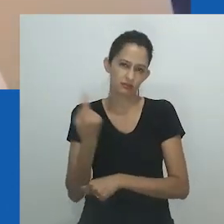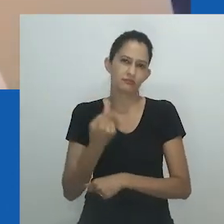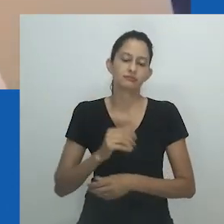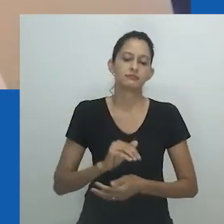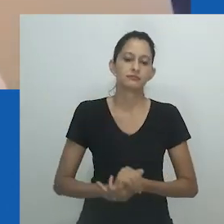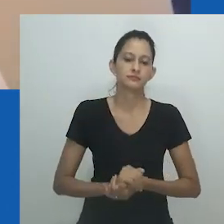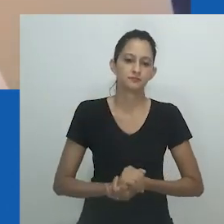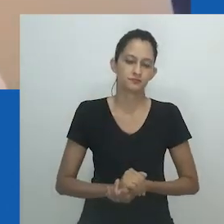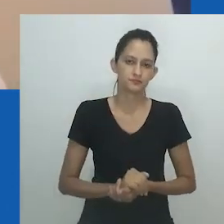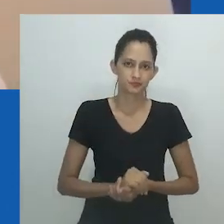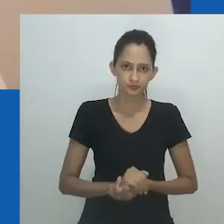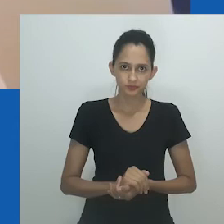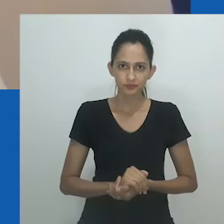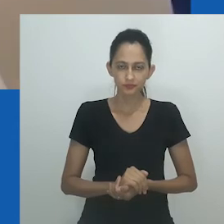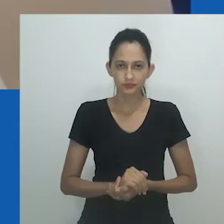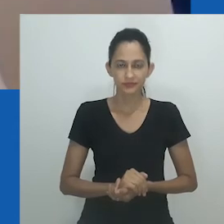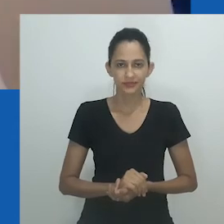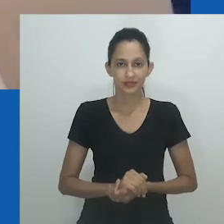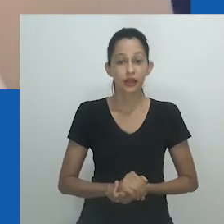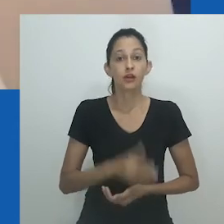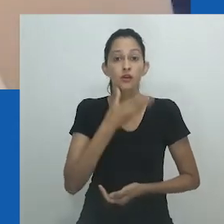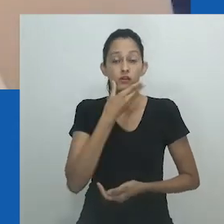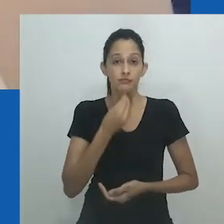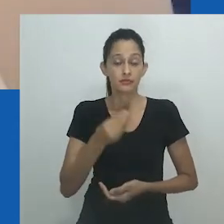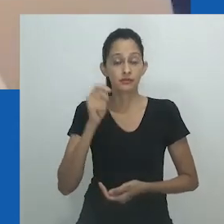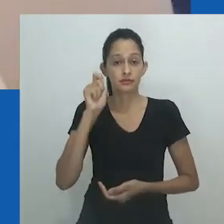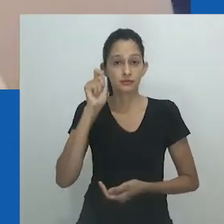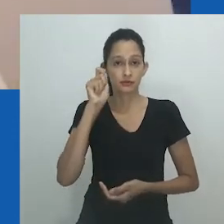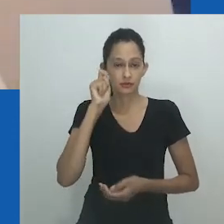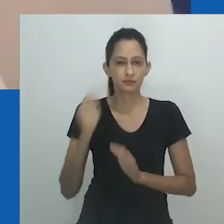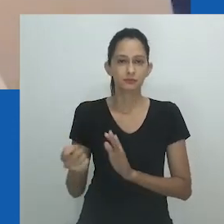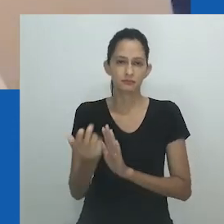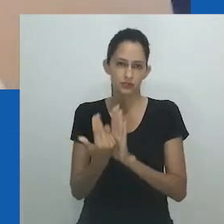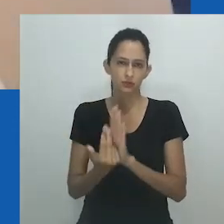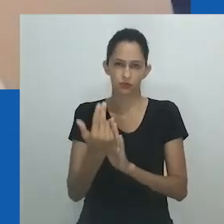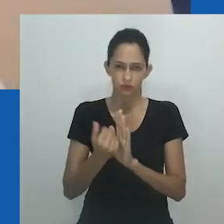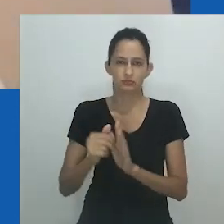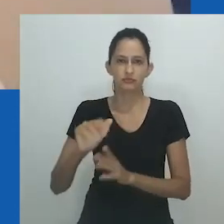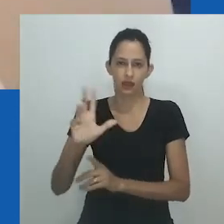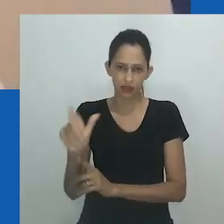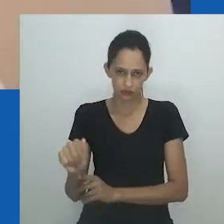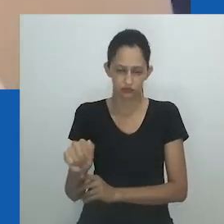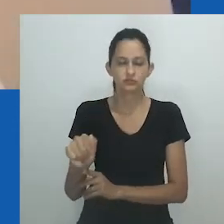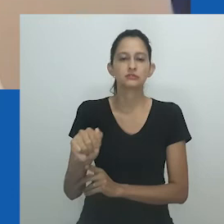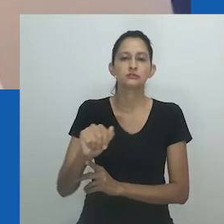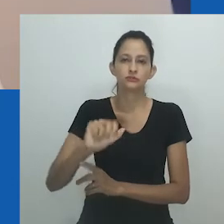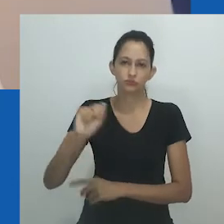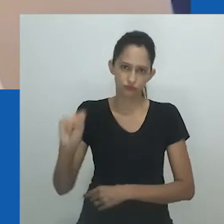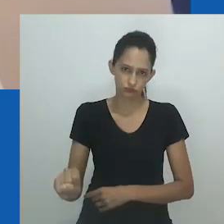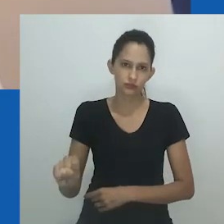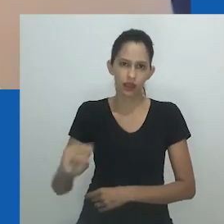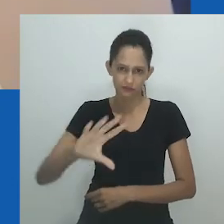Nicholas Hlobo é um artista negro gay conhecido principalmente por suas esculturas intrincadas feitas de tecido, materiais mistos e, muitas vezes, borracha.